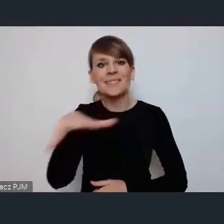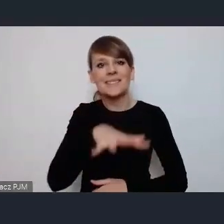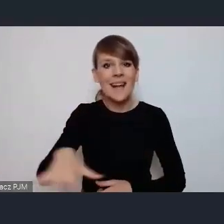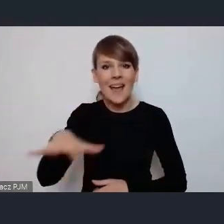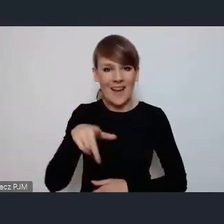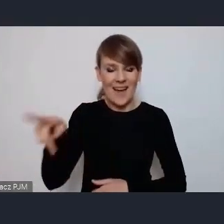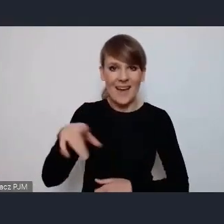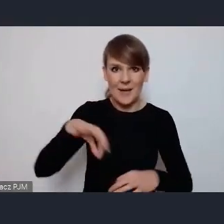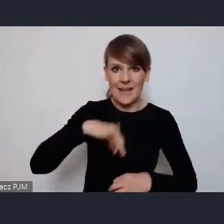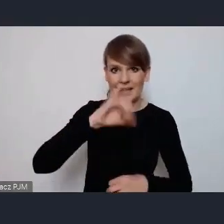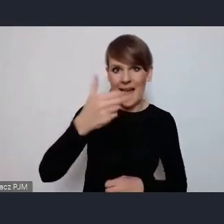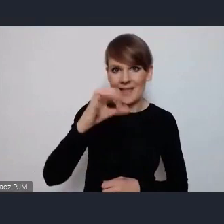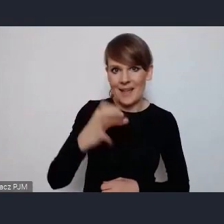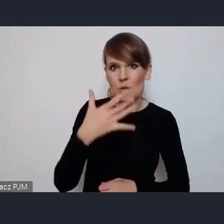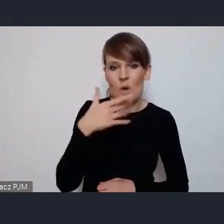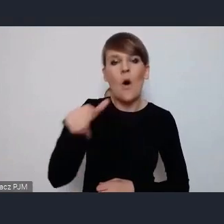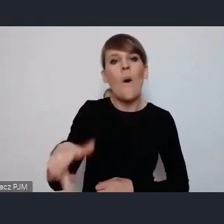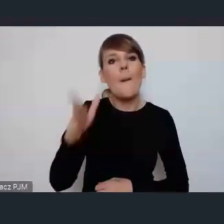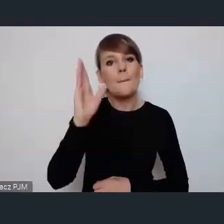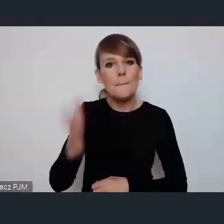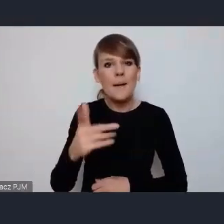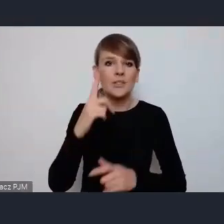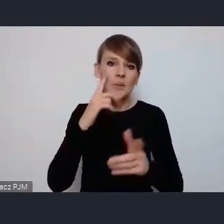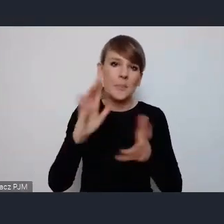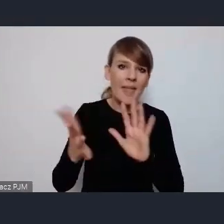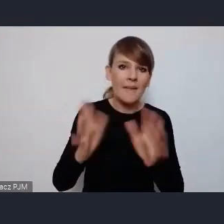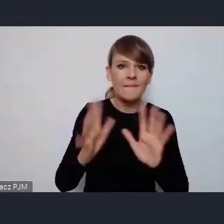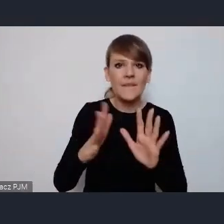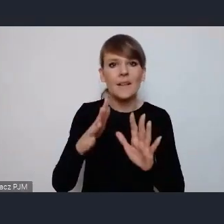która będzie rozmieszczona mniej więcej w obszarze centrum naszego miasta,